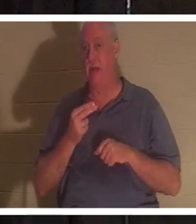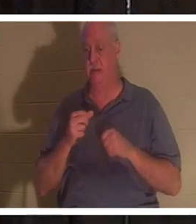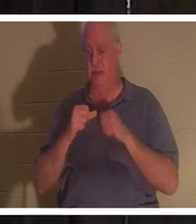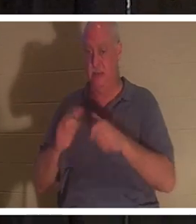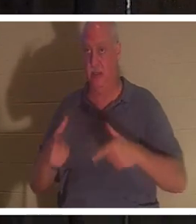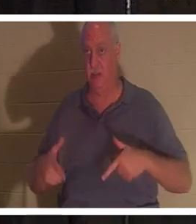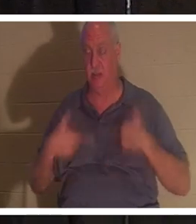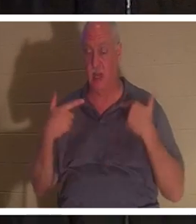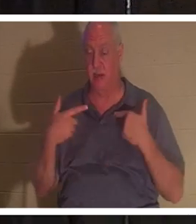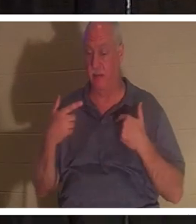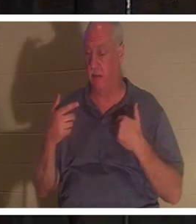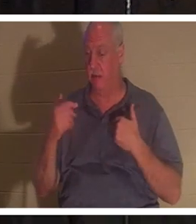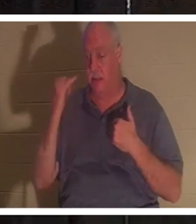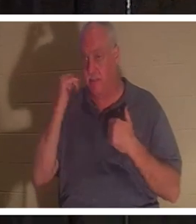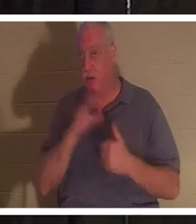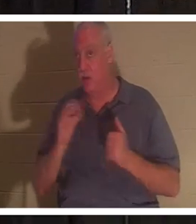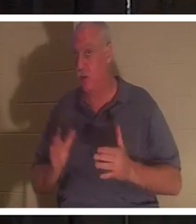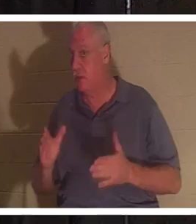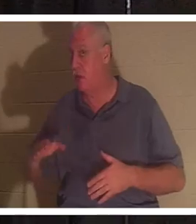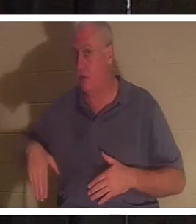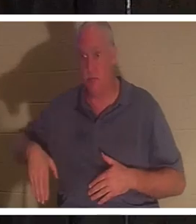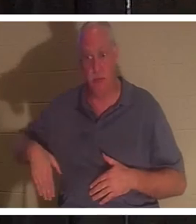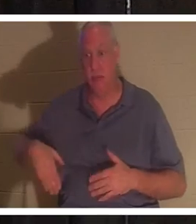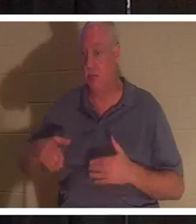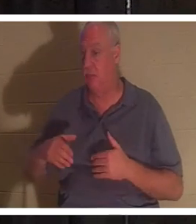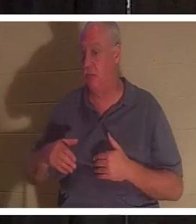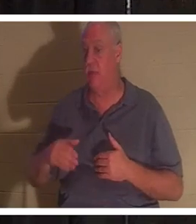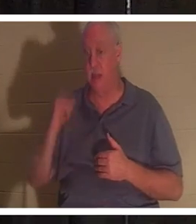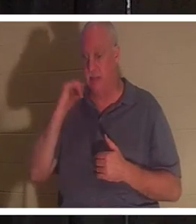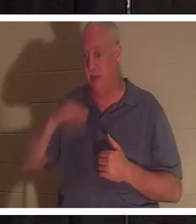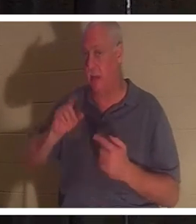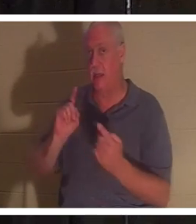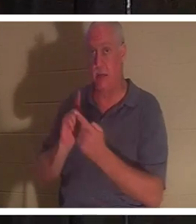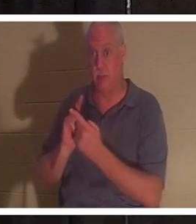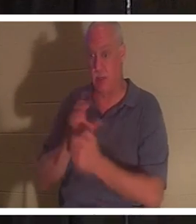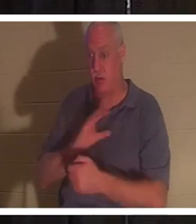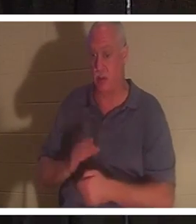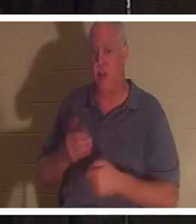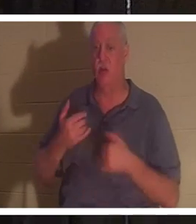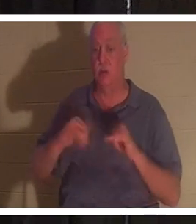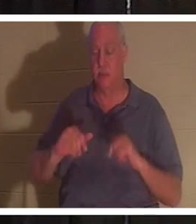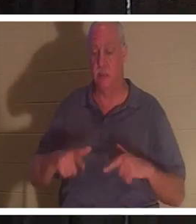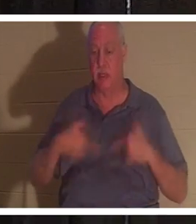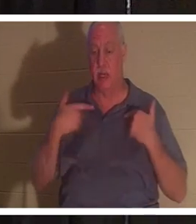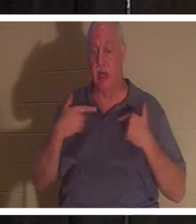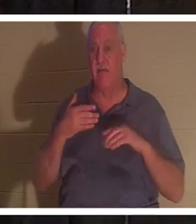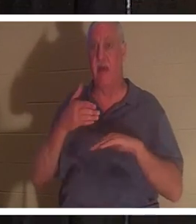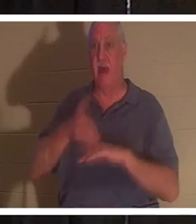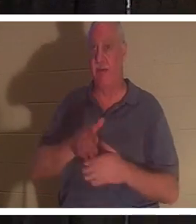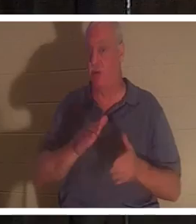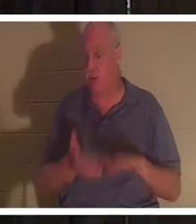아니든 참된 우리는 살아 있습니다. 당신이 아직 그리스도를 만나지 않았다면 죽은 후에도 여전히 살아있을 것입니다.